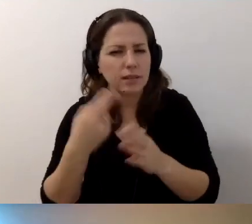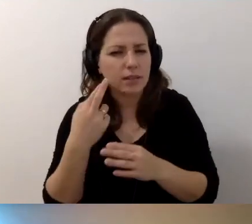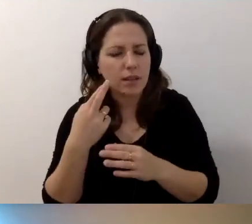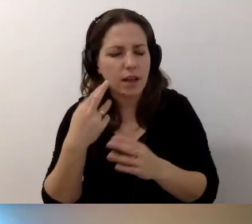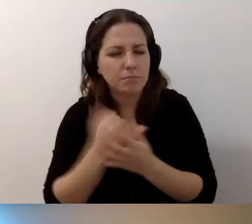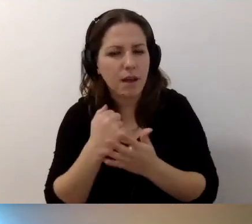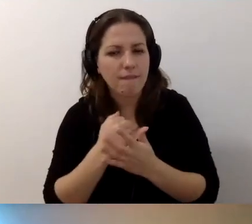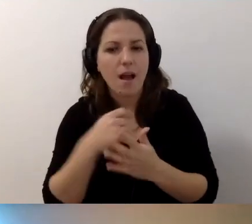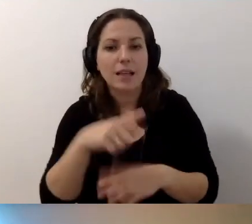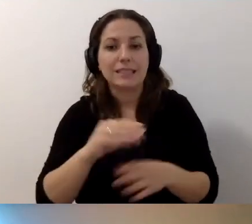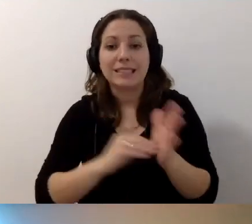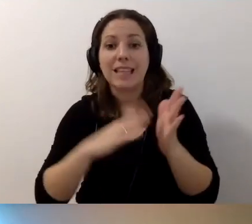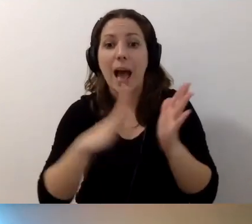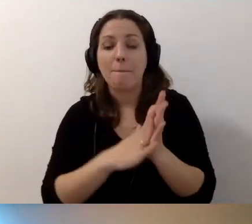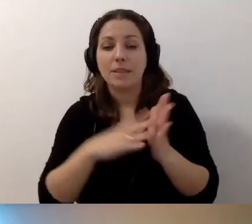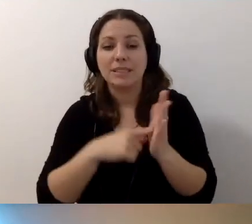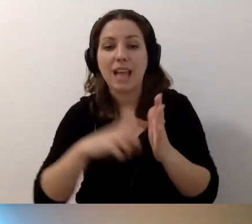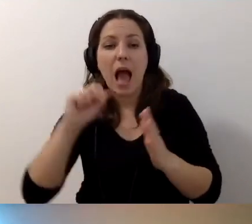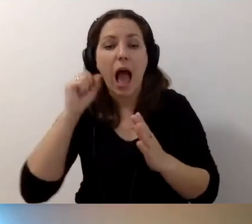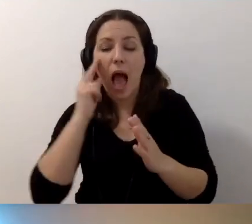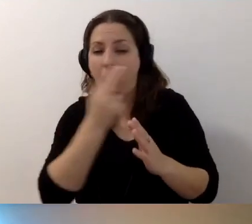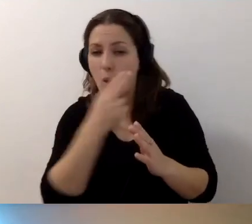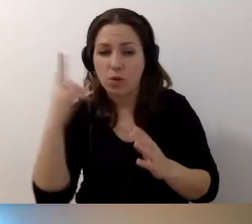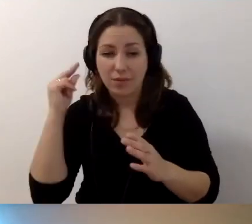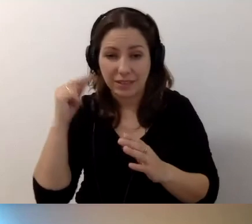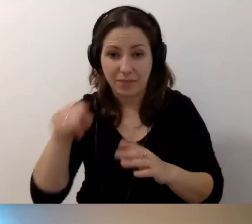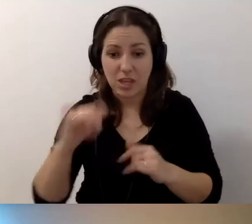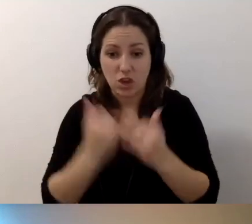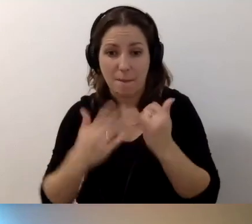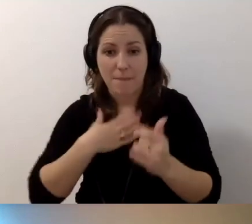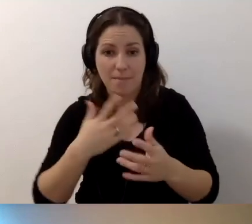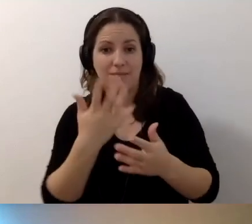Zapis audiodeskryptywny, kiedy mamy nagraną prezentację